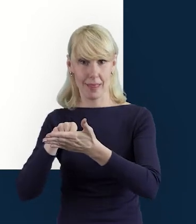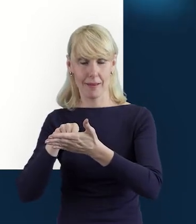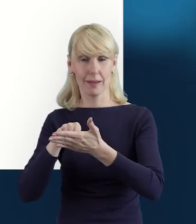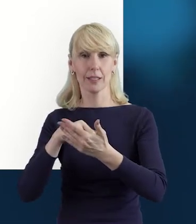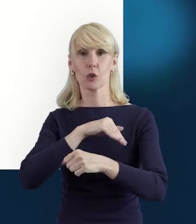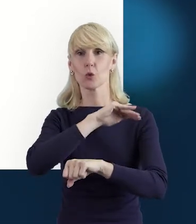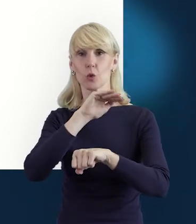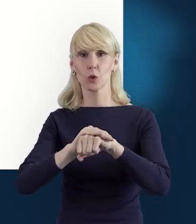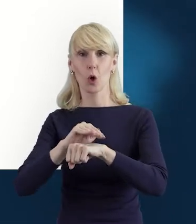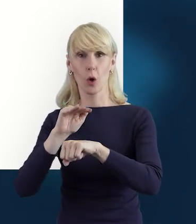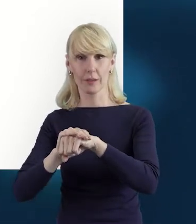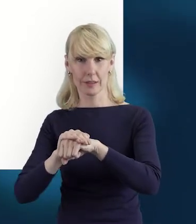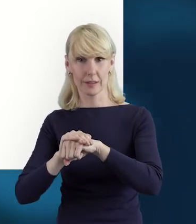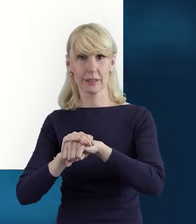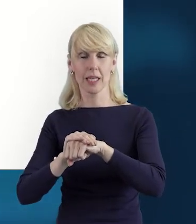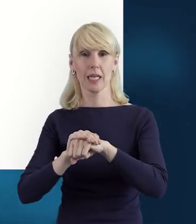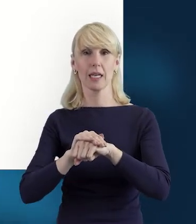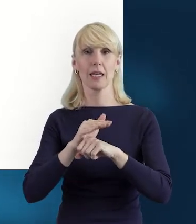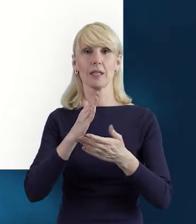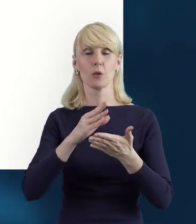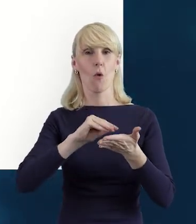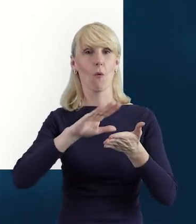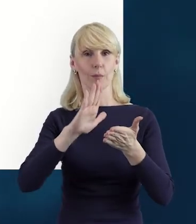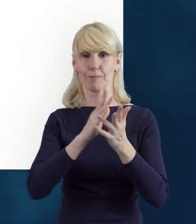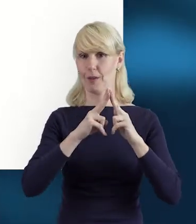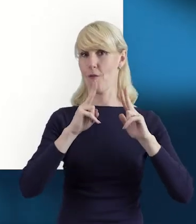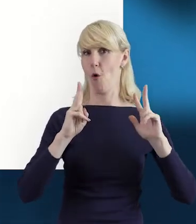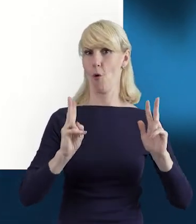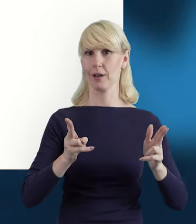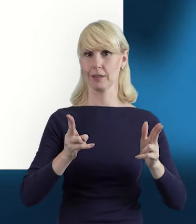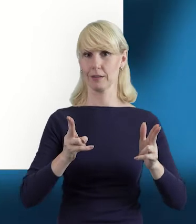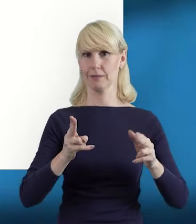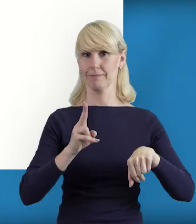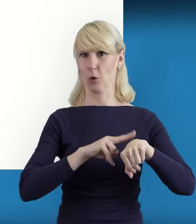Zgodnie z tym zakresem, który wcześniej wybraliśmy.